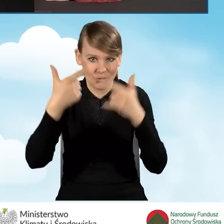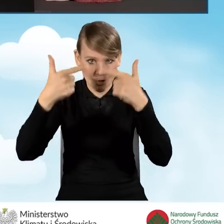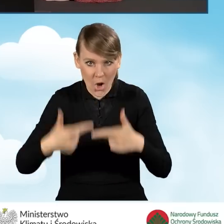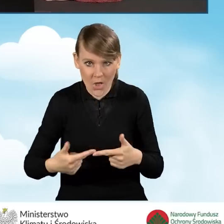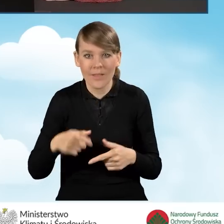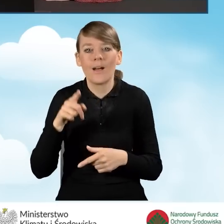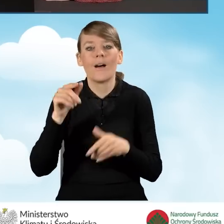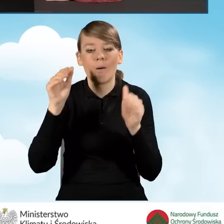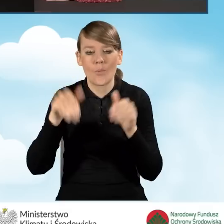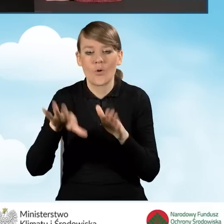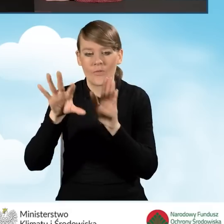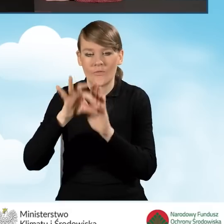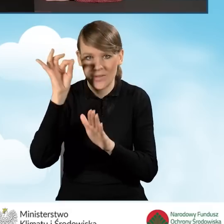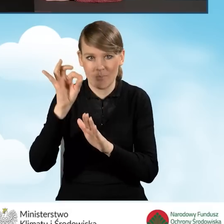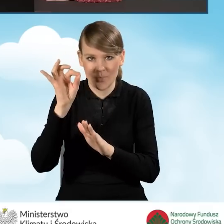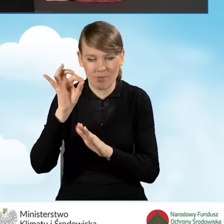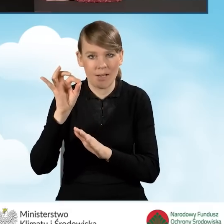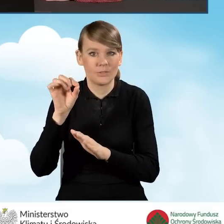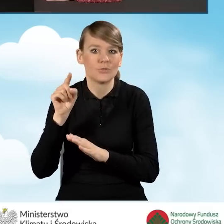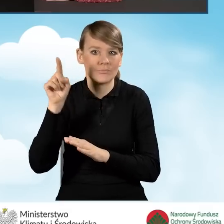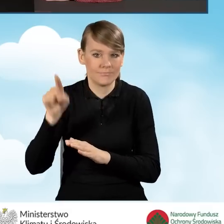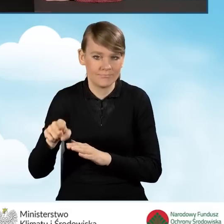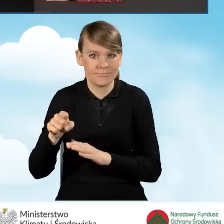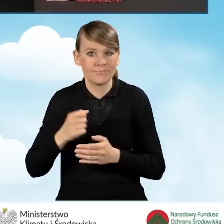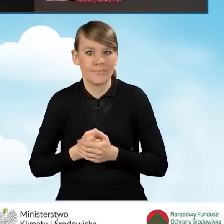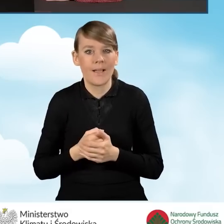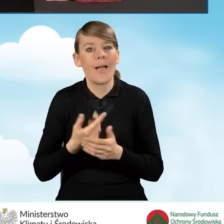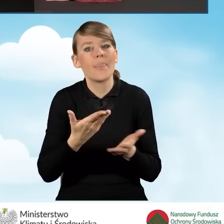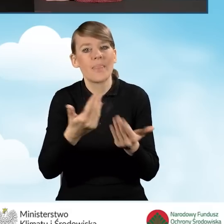na której możemy wybrać nabór. W związku z wprowadzonym naborem,